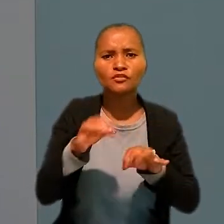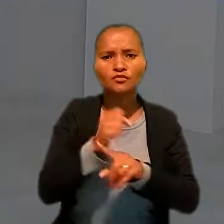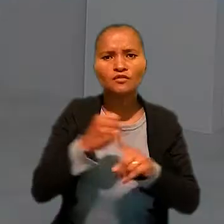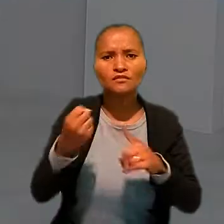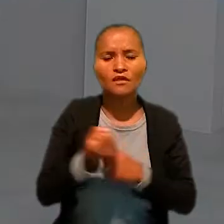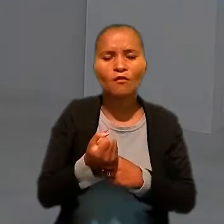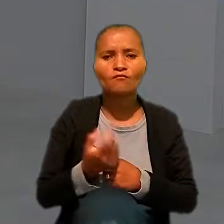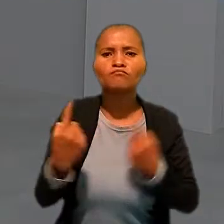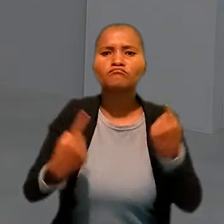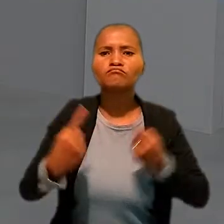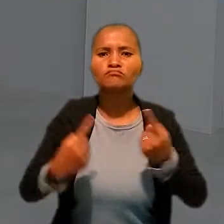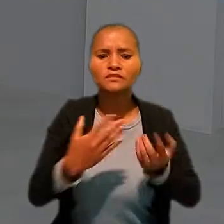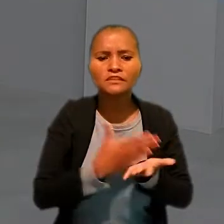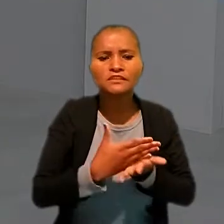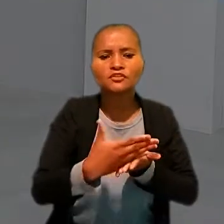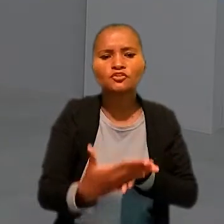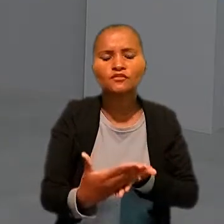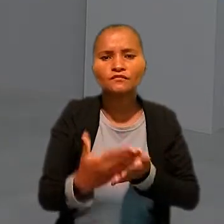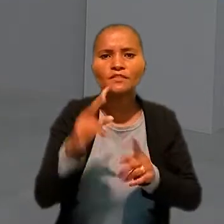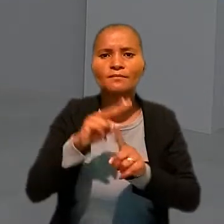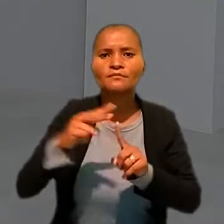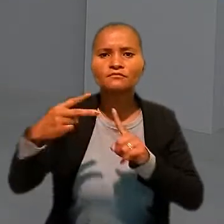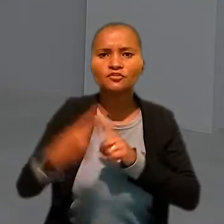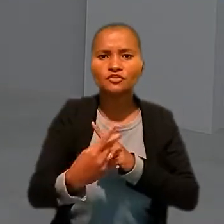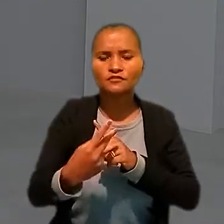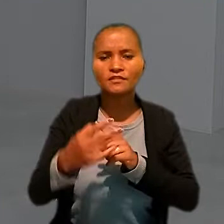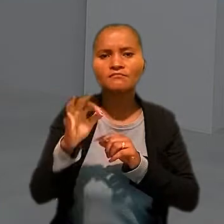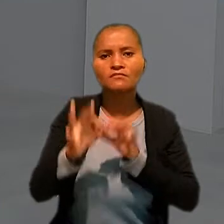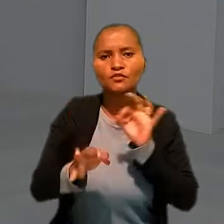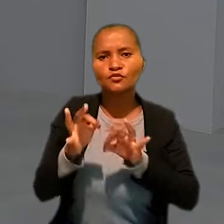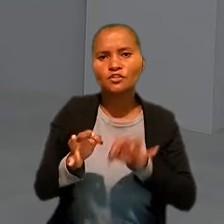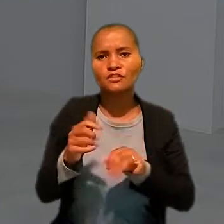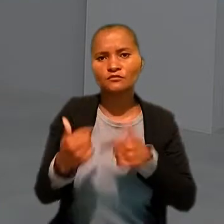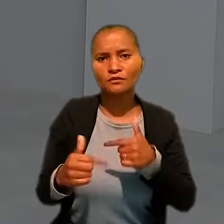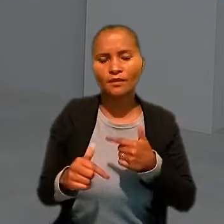Foram debatidas iniciativas e perspectivas para a Justiça do Trabalho.